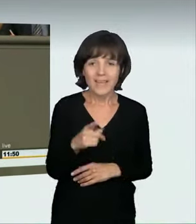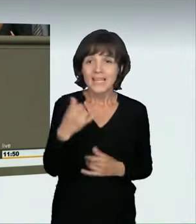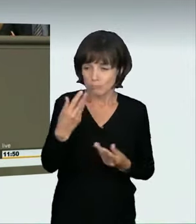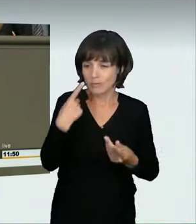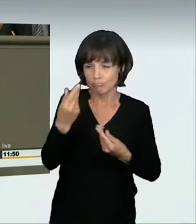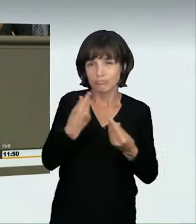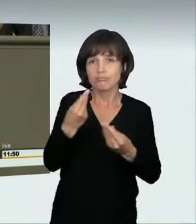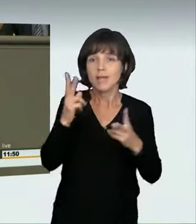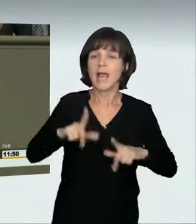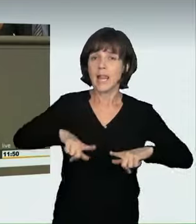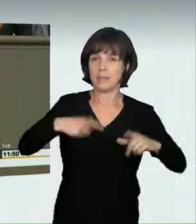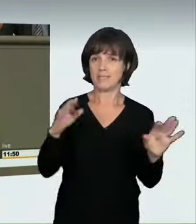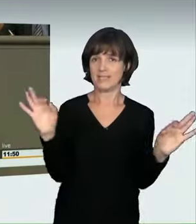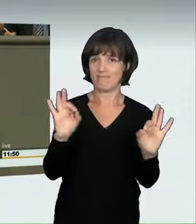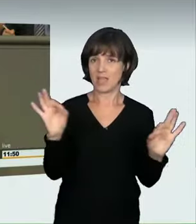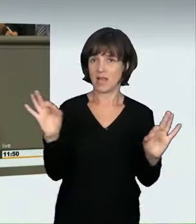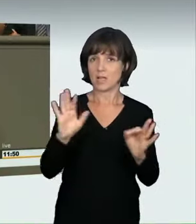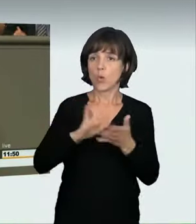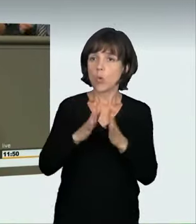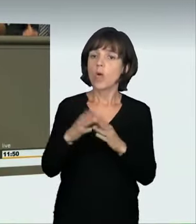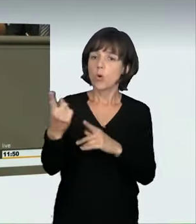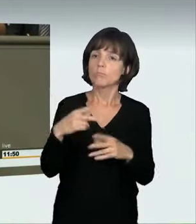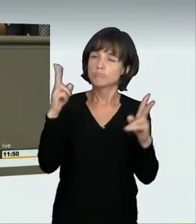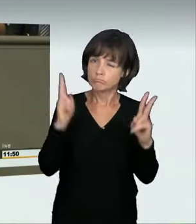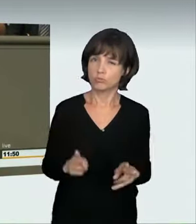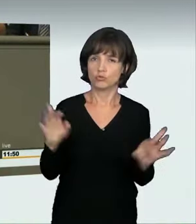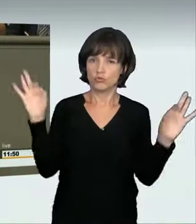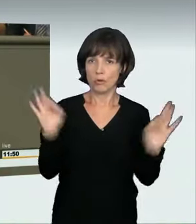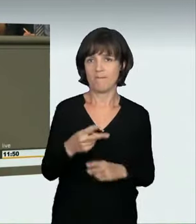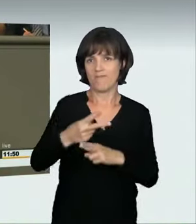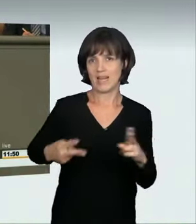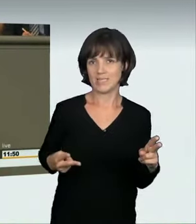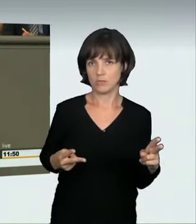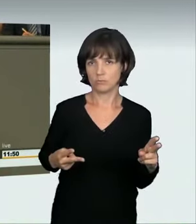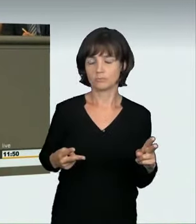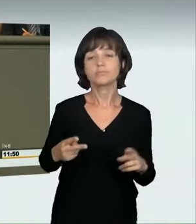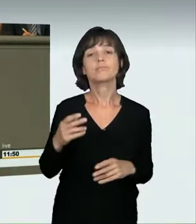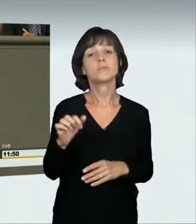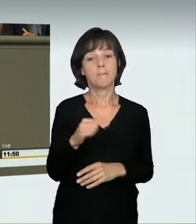denn man sollte zurückhaltend fahren. Wir reden also über Dinge, die tatsächlich lebensgefährdend sind oder zu massiven Verletzungen führen können,